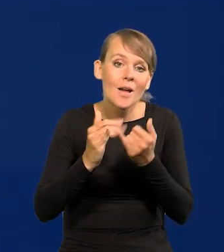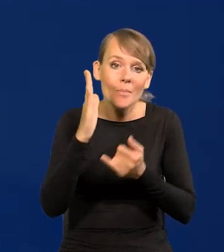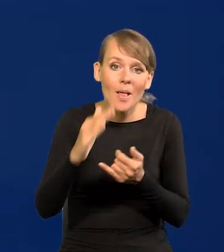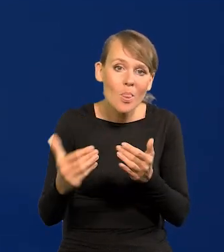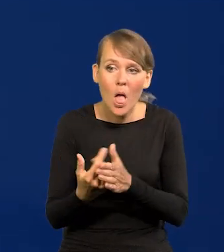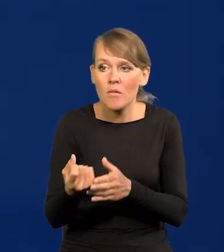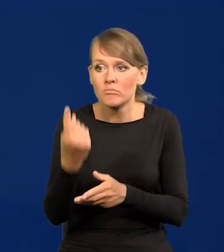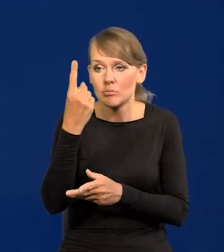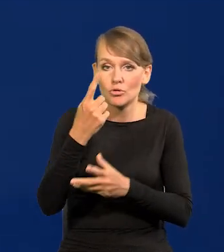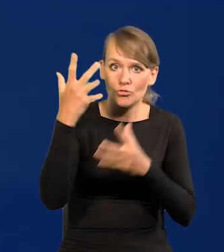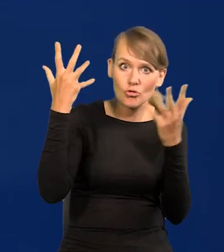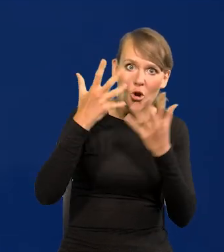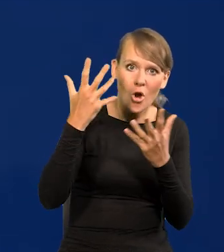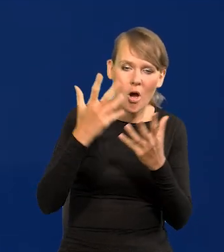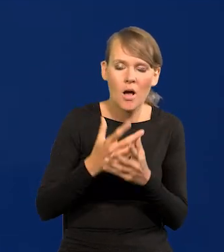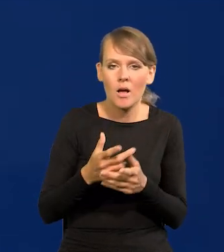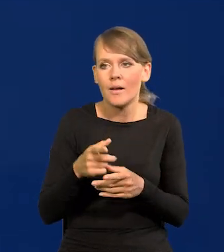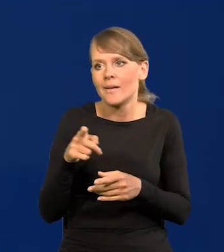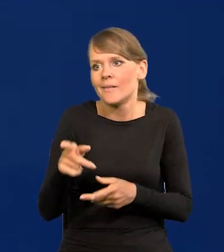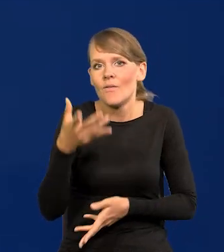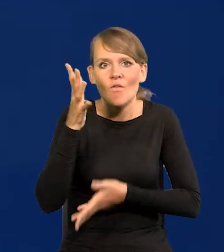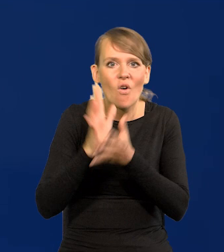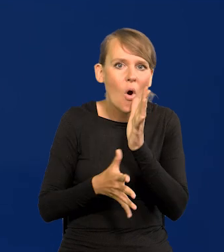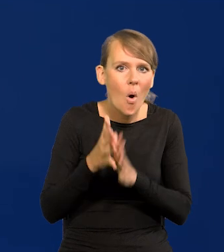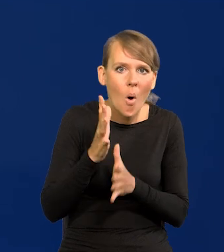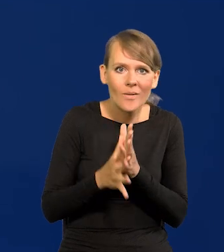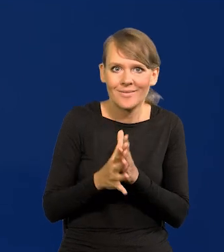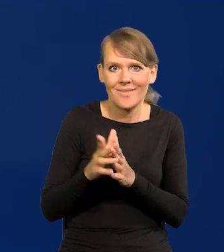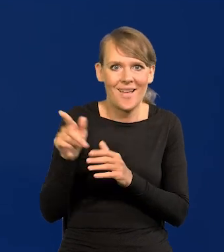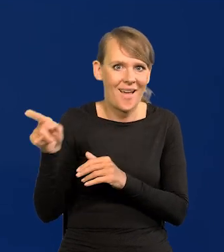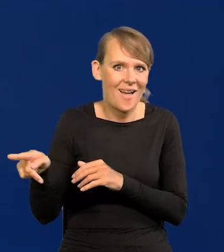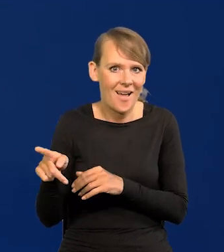jakoś dramatycznie zły rozwój sytuacji wojennej po naszej wschodniej granicy,